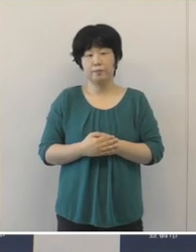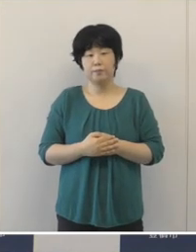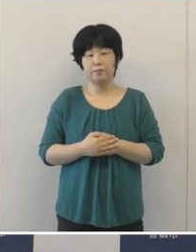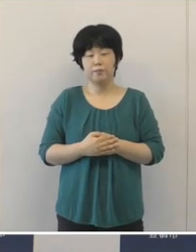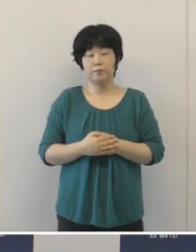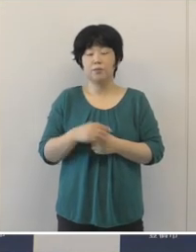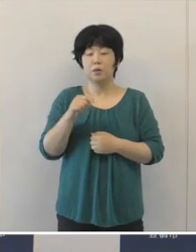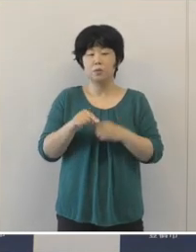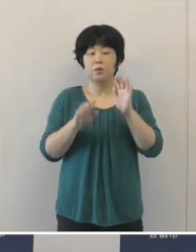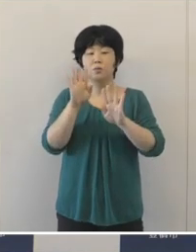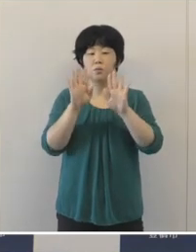こういった状況でございますので